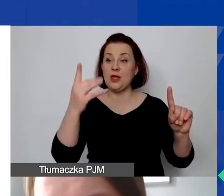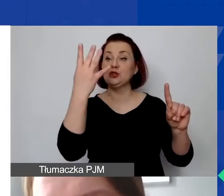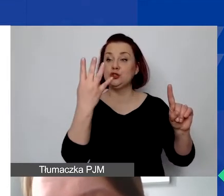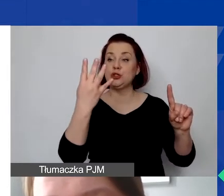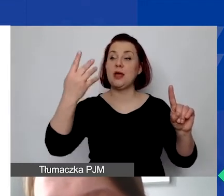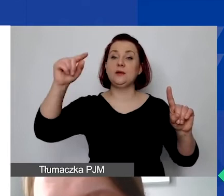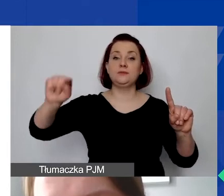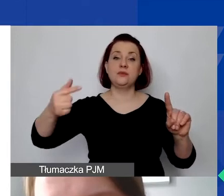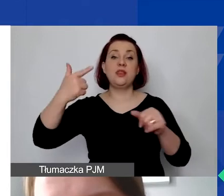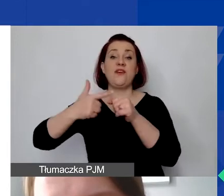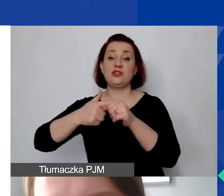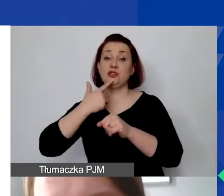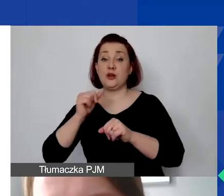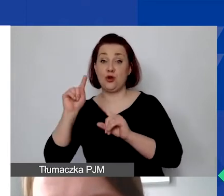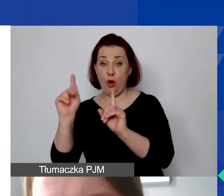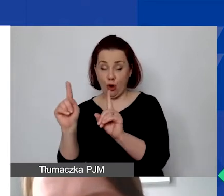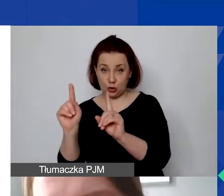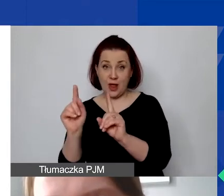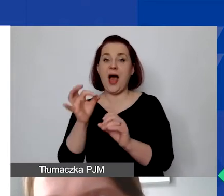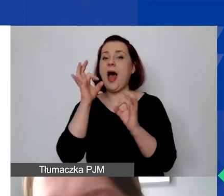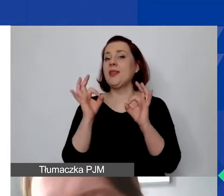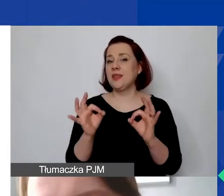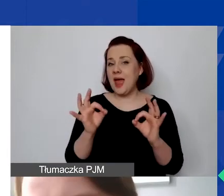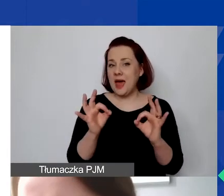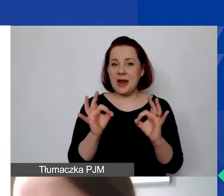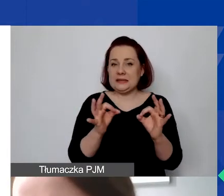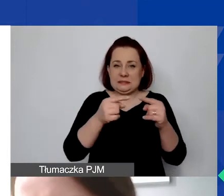W tym momencie jest to rzeczywiście może nieadekwatna kwota.